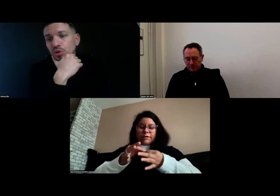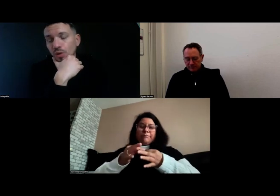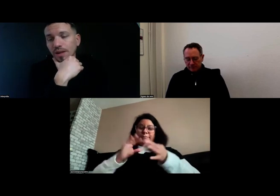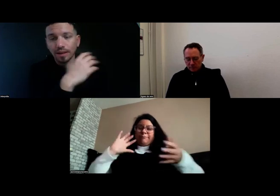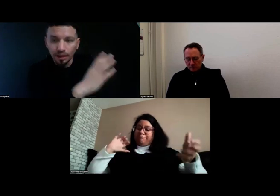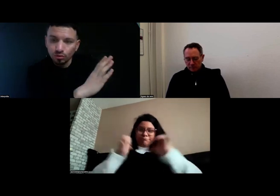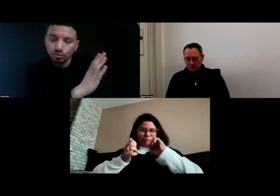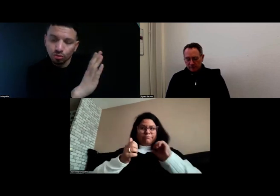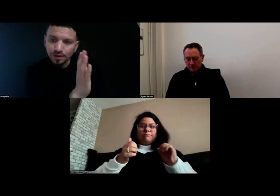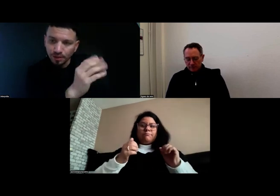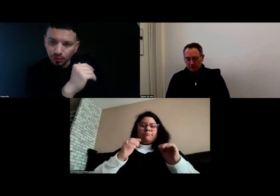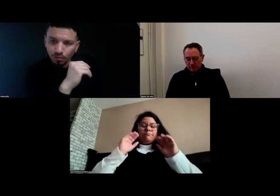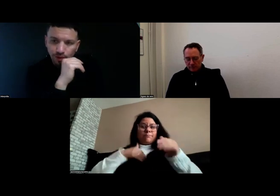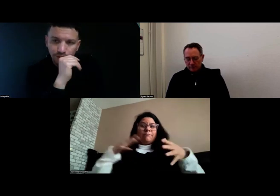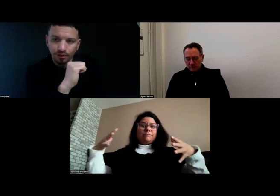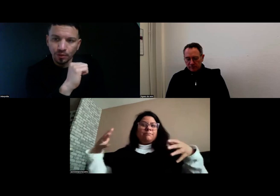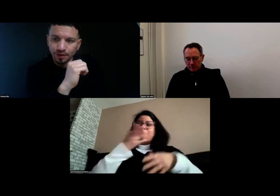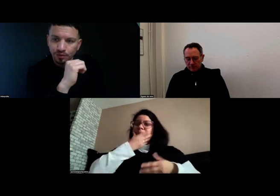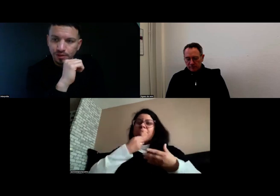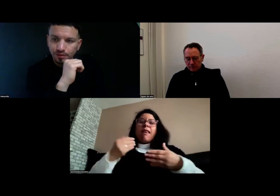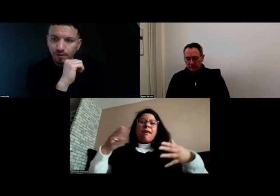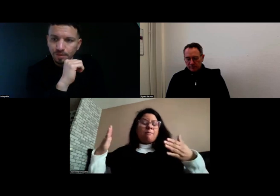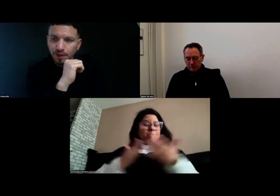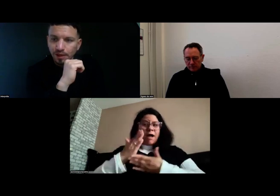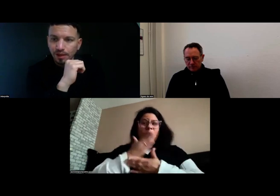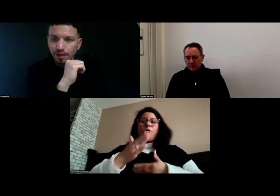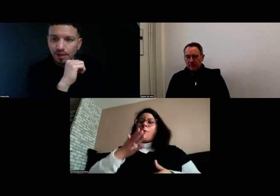Donc, de juin à septembre, c'était vraiment intensif.